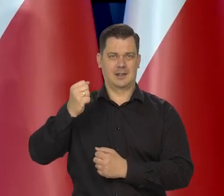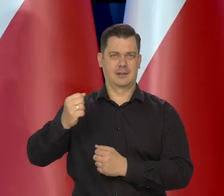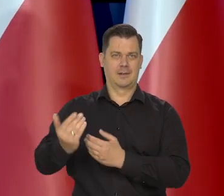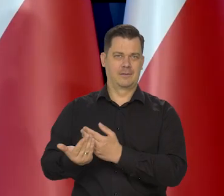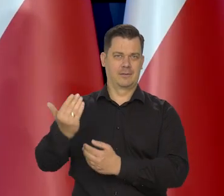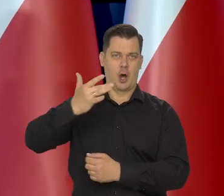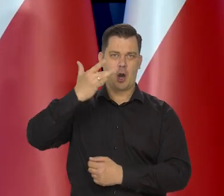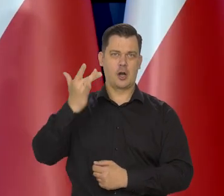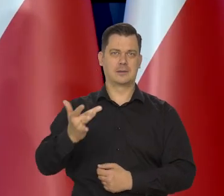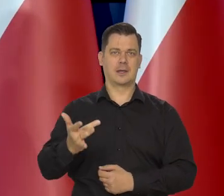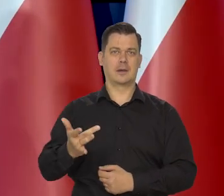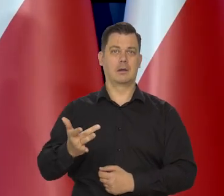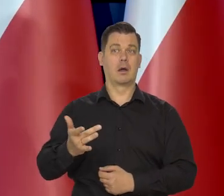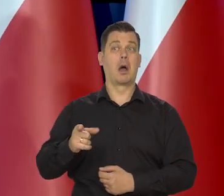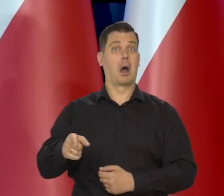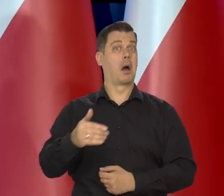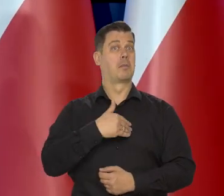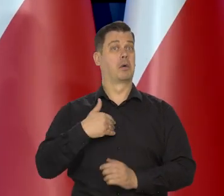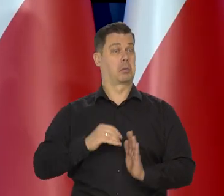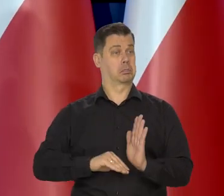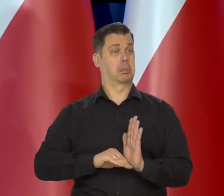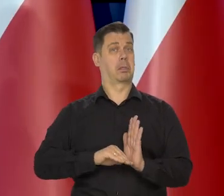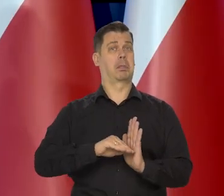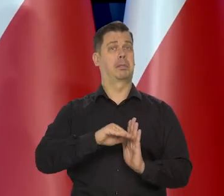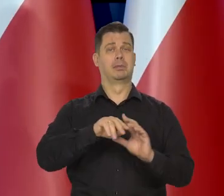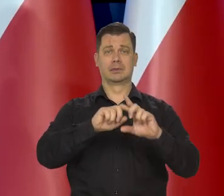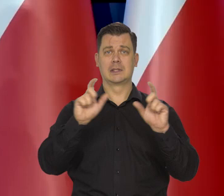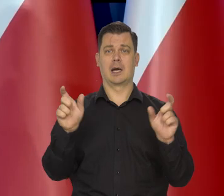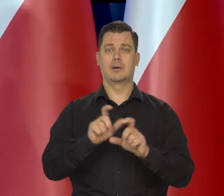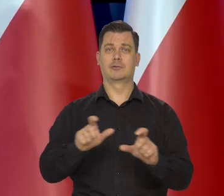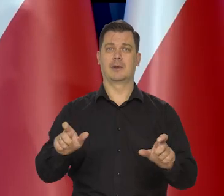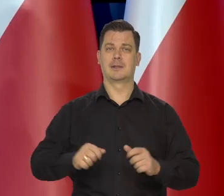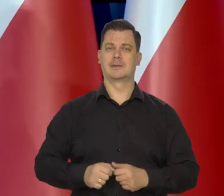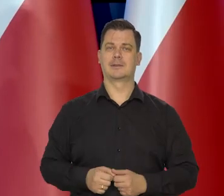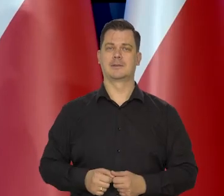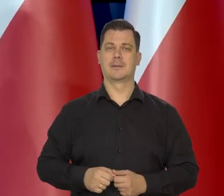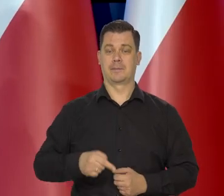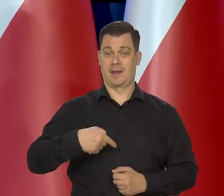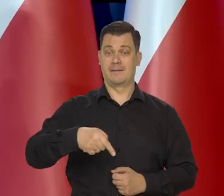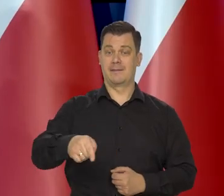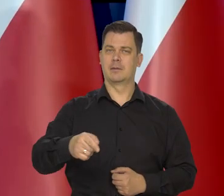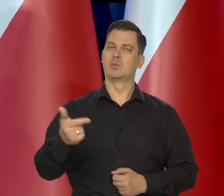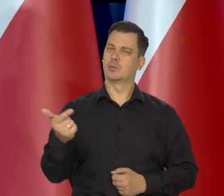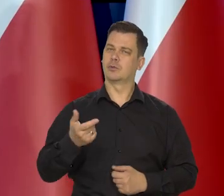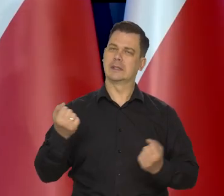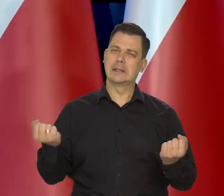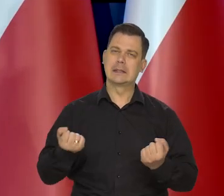Mimo tego się zbliżamy do krajów Zachodu. Czekają nas teraz kolejne wysiłki,